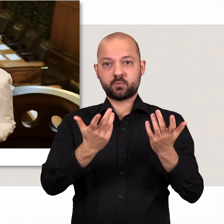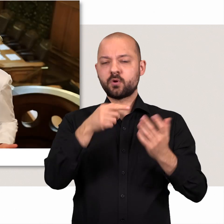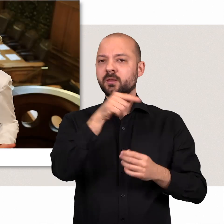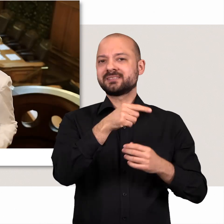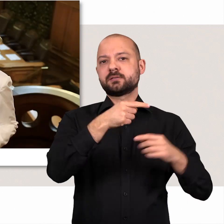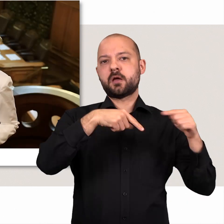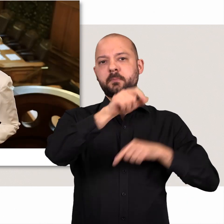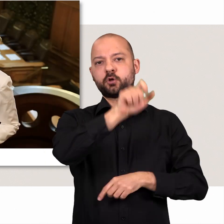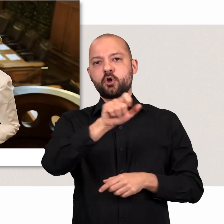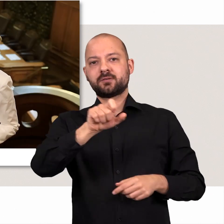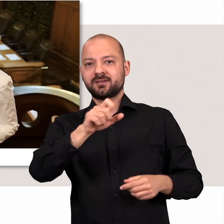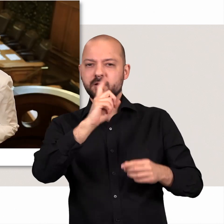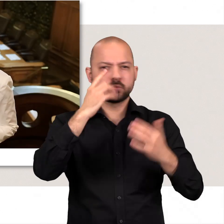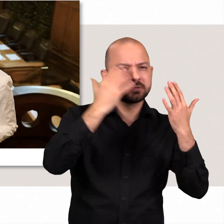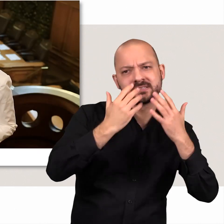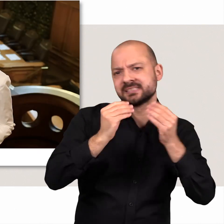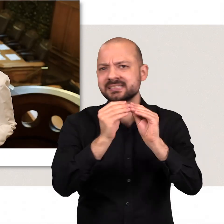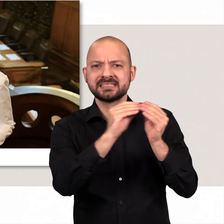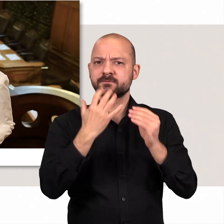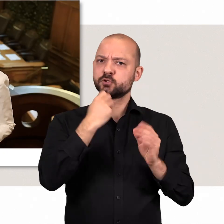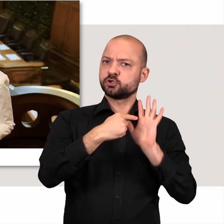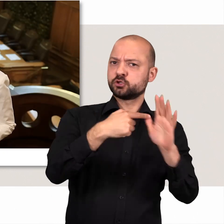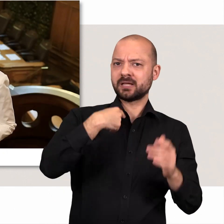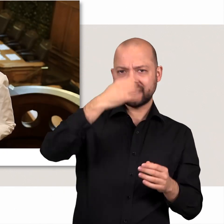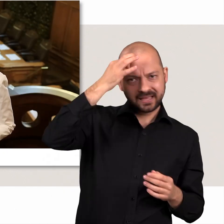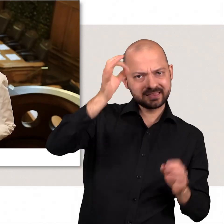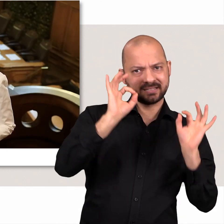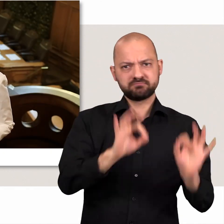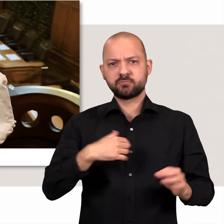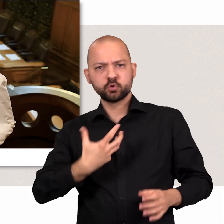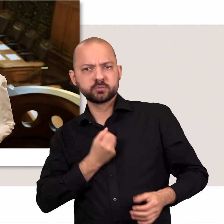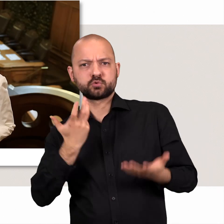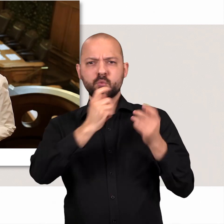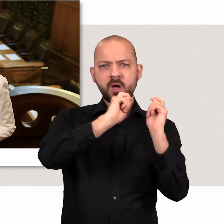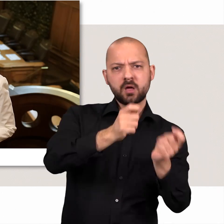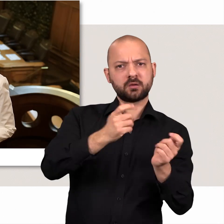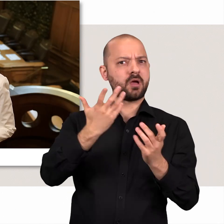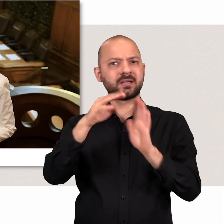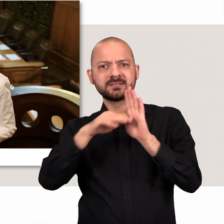Hier im Plenarsaal kämpfen die Abgeordneten für ihre Ideen und Überzeugungen, Anträge und Gesetzentwürfe.